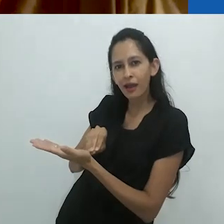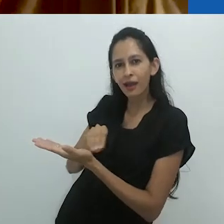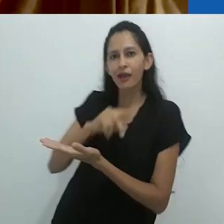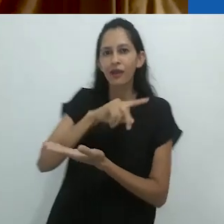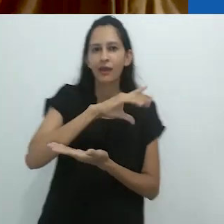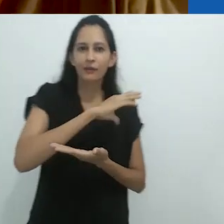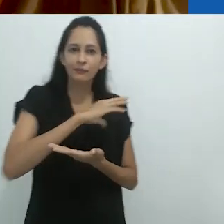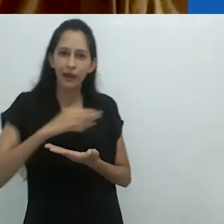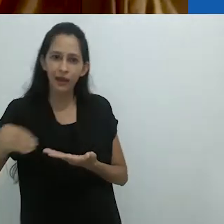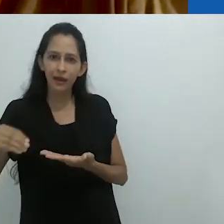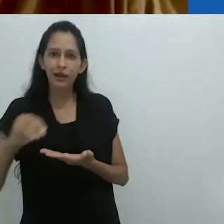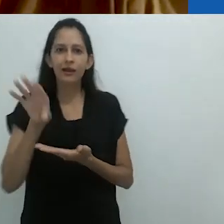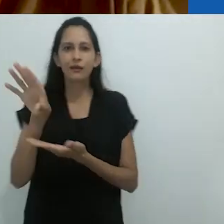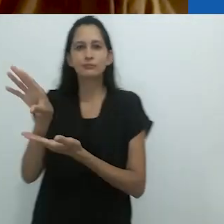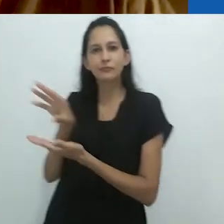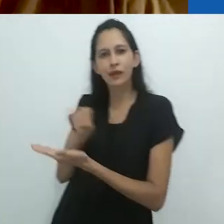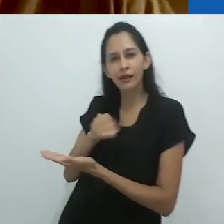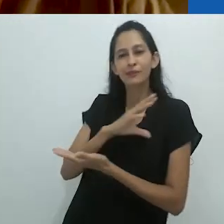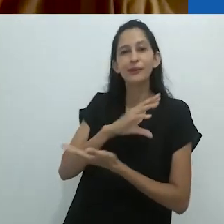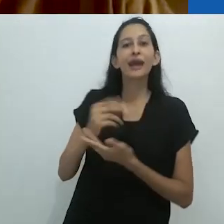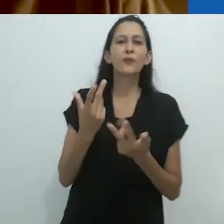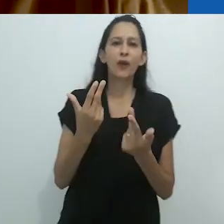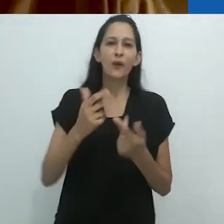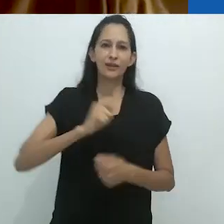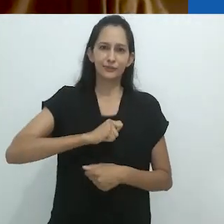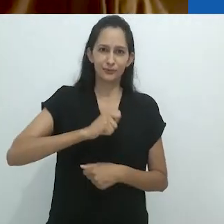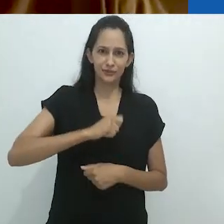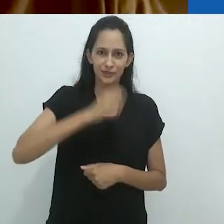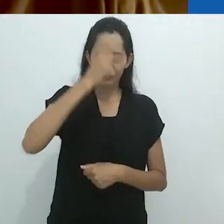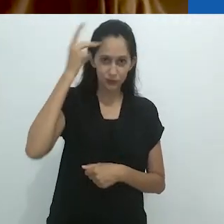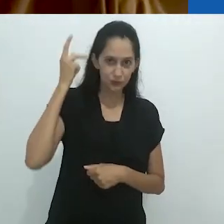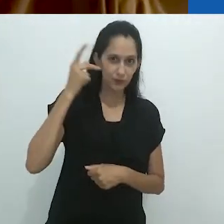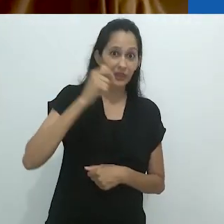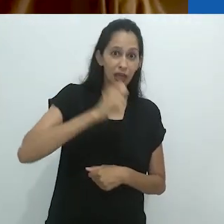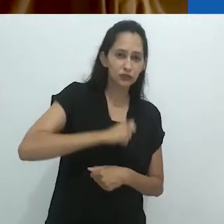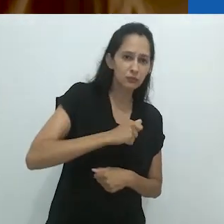Você pode pensar nisso como um antropólogo e as pessoas que estuda.